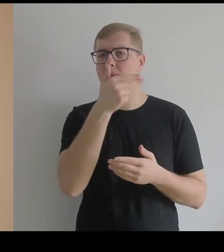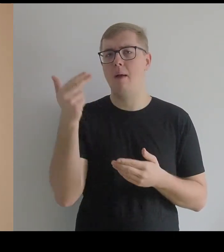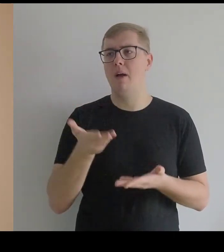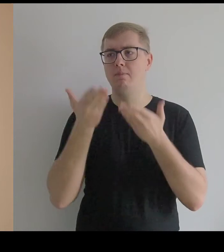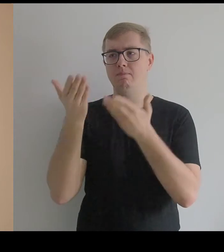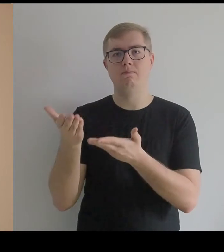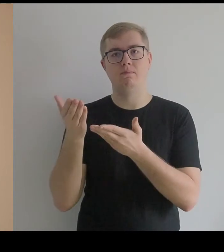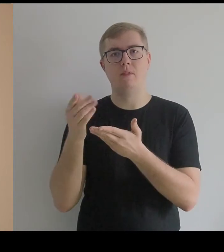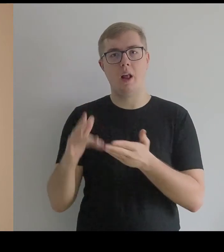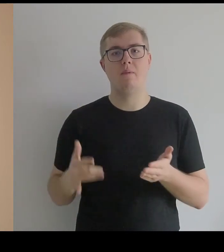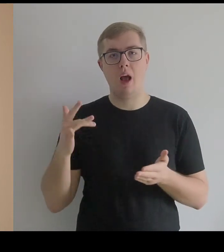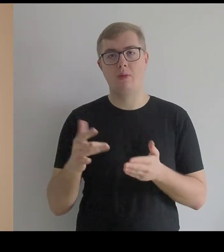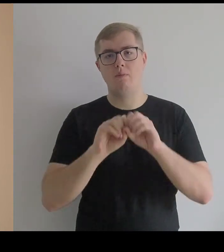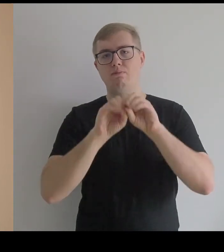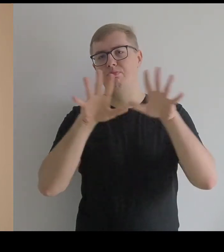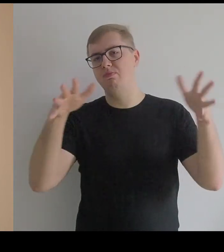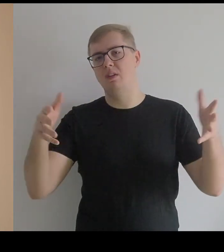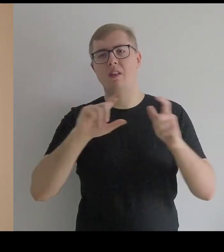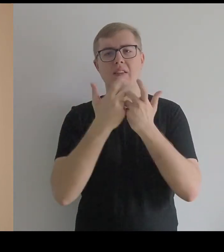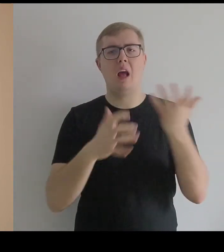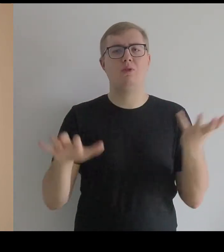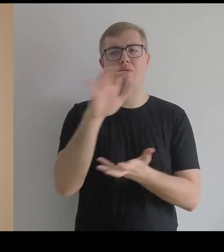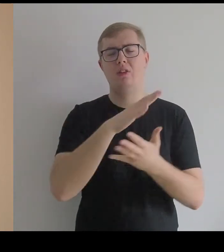jest w posiadaniu prywatnych kolekcjonerów na całym świecie.